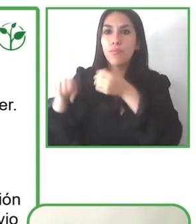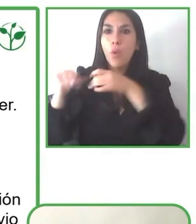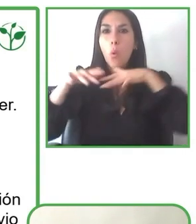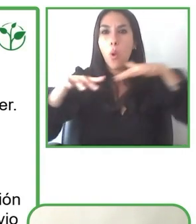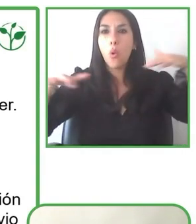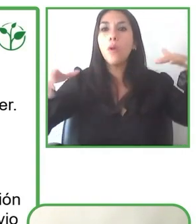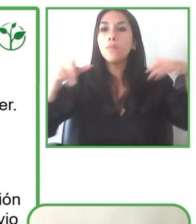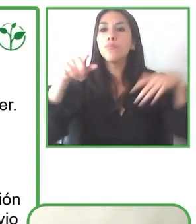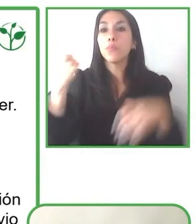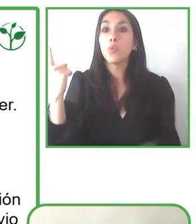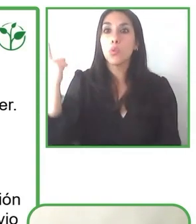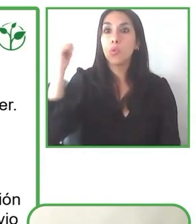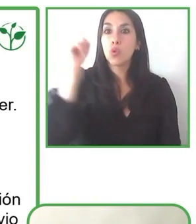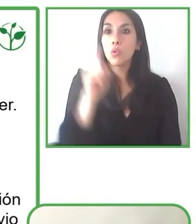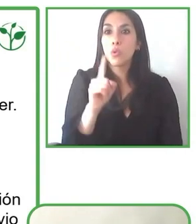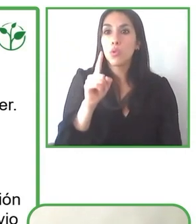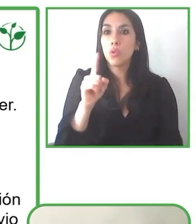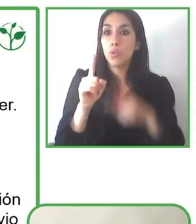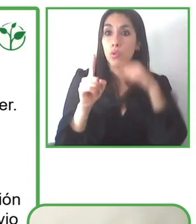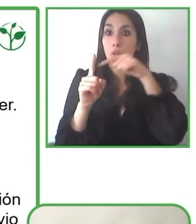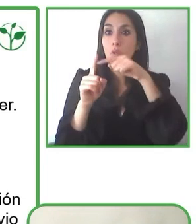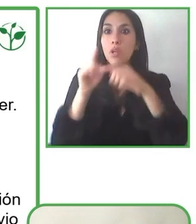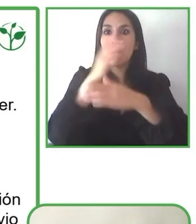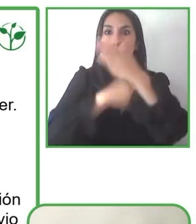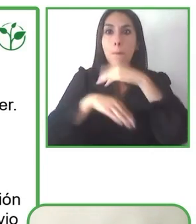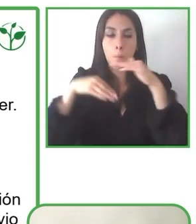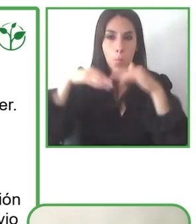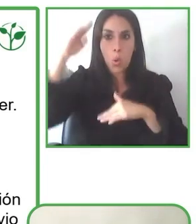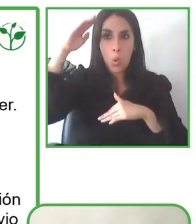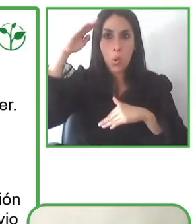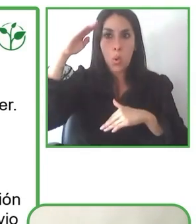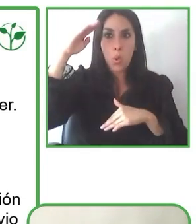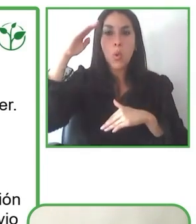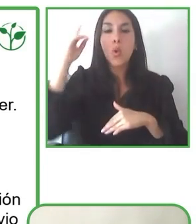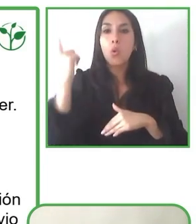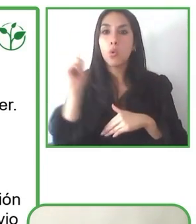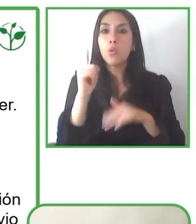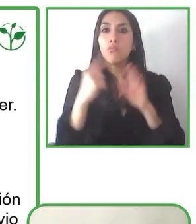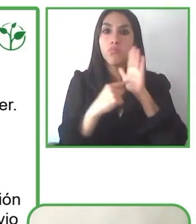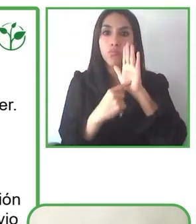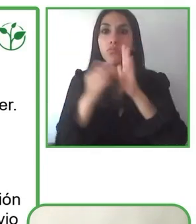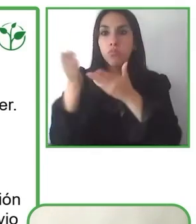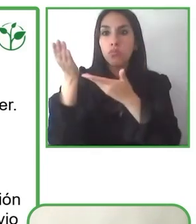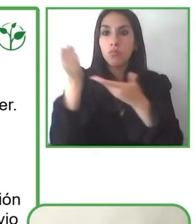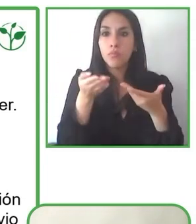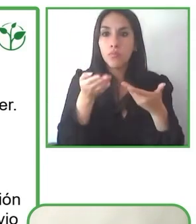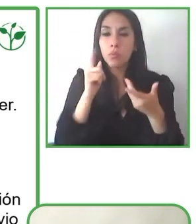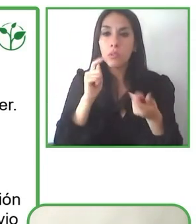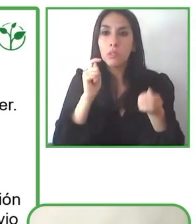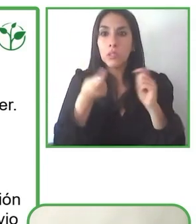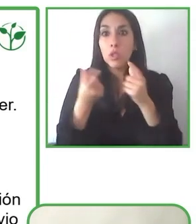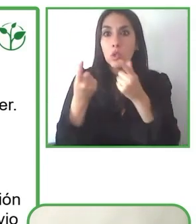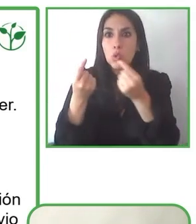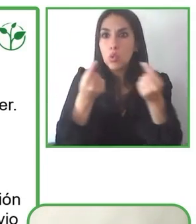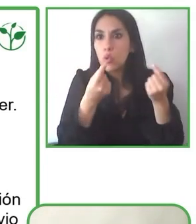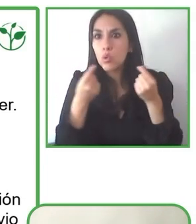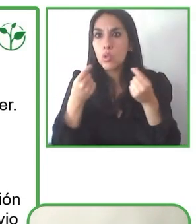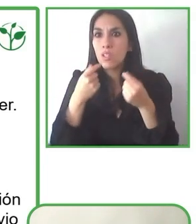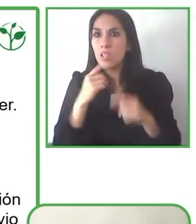hacer, por un lado es concientizar sobre accesibilidad, la importancia de ella y por otro lado generar infraestructura.